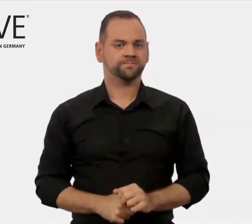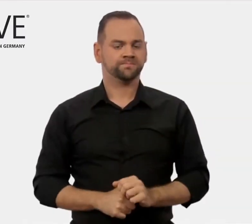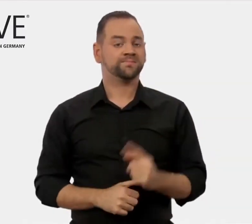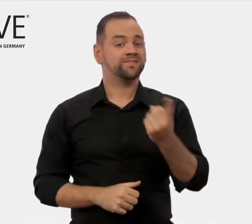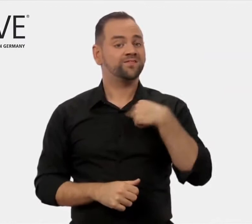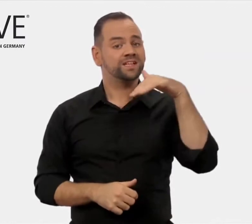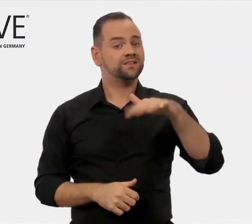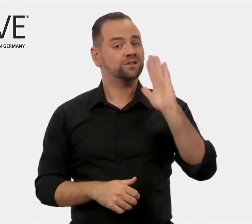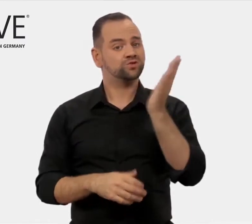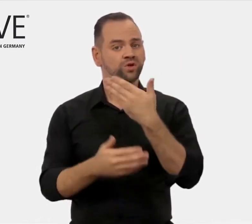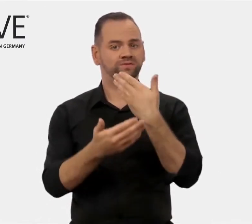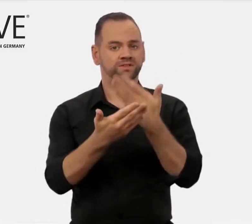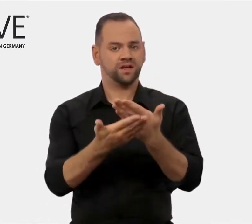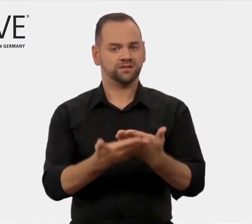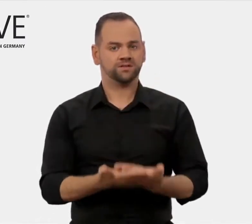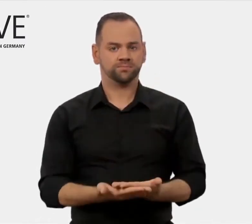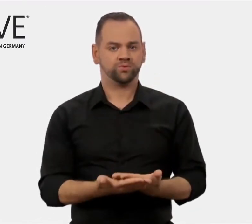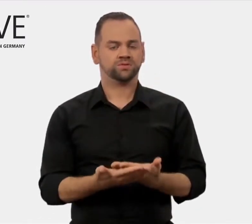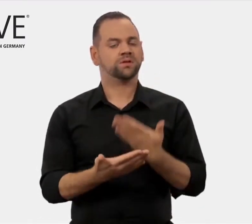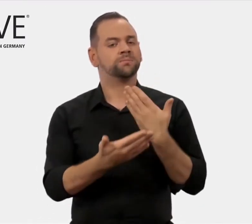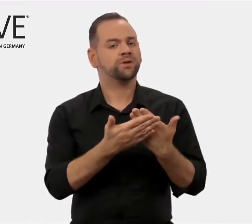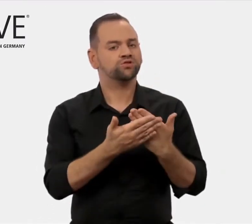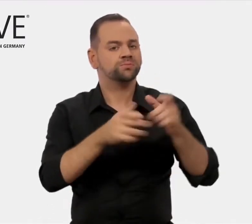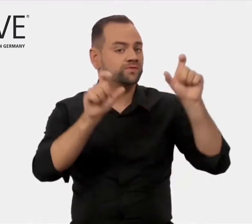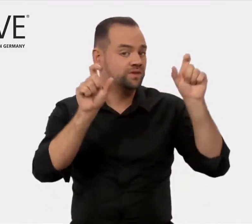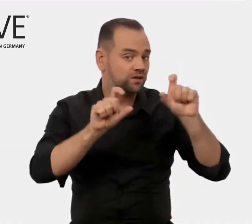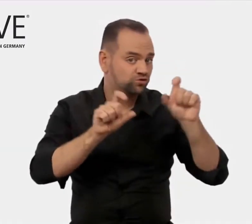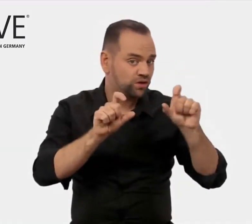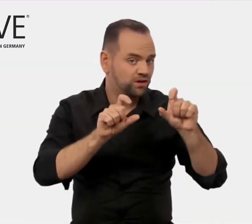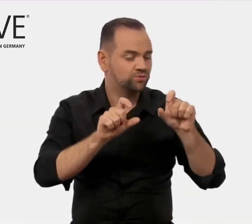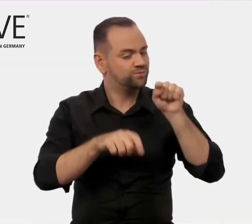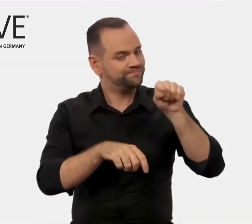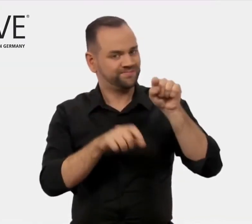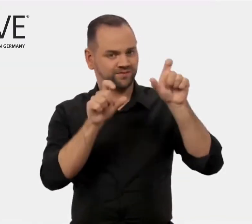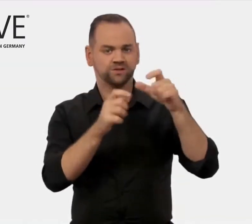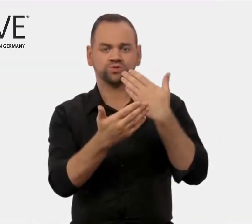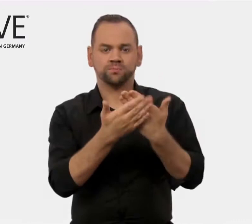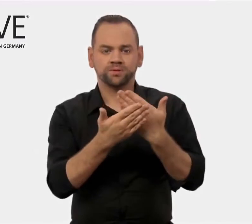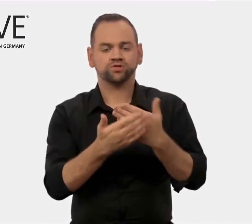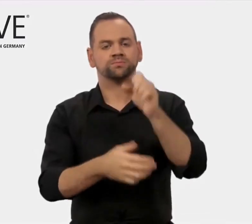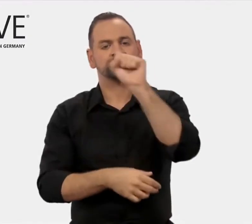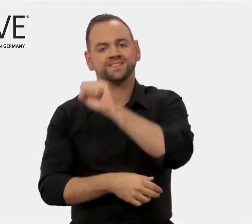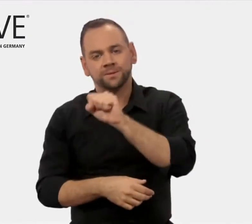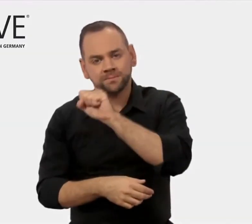Zu unseren Serviceangeboten gehören zum Beispiel Veranstaltungen wie Seminare,